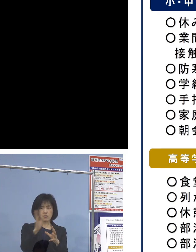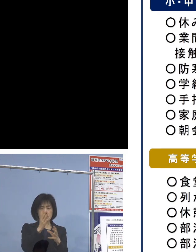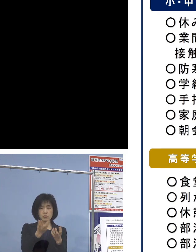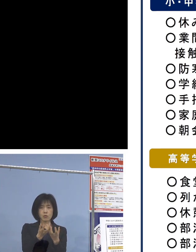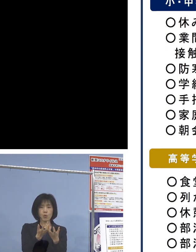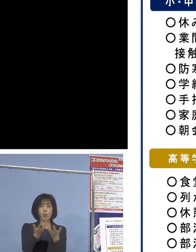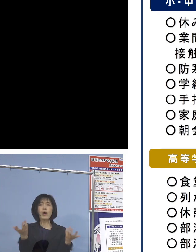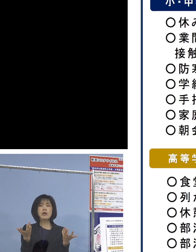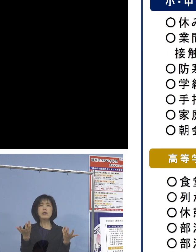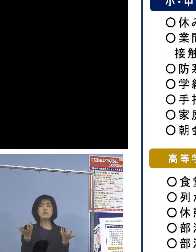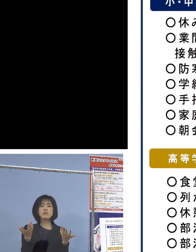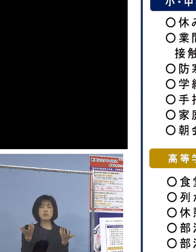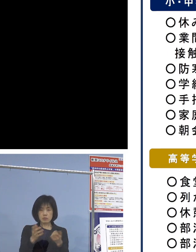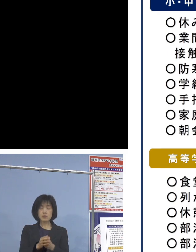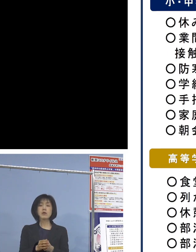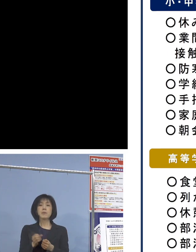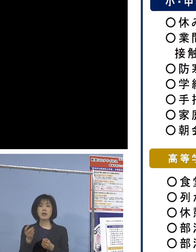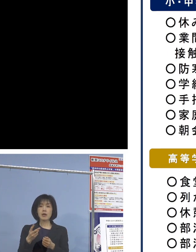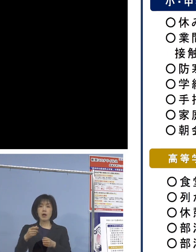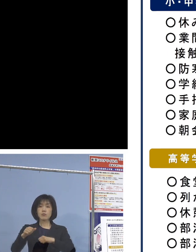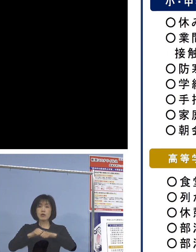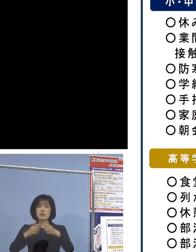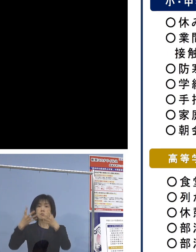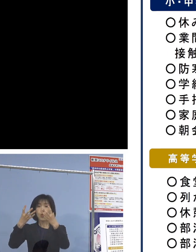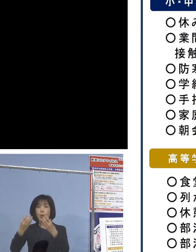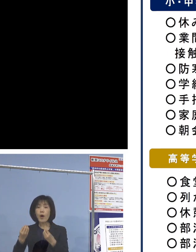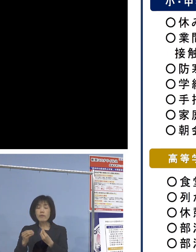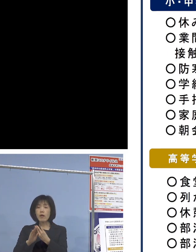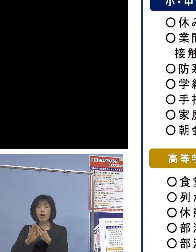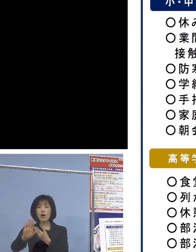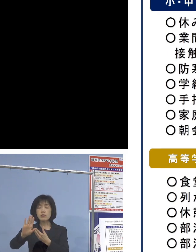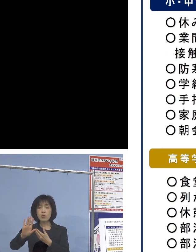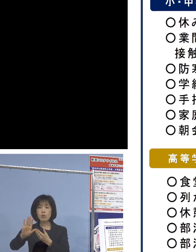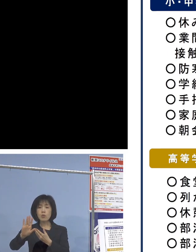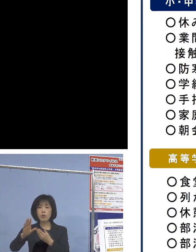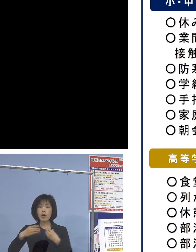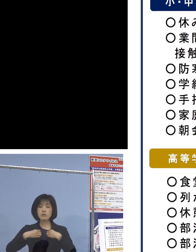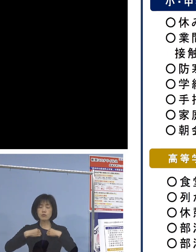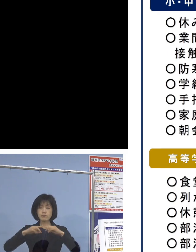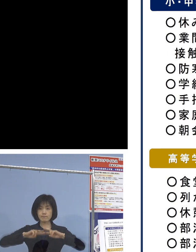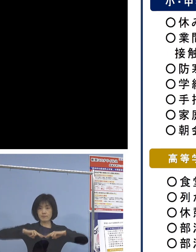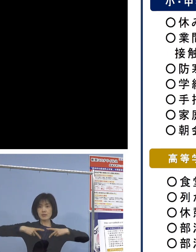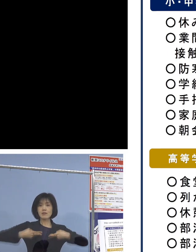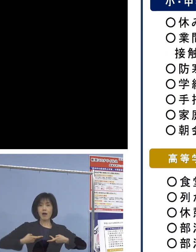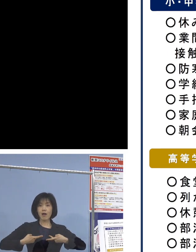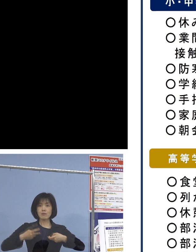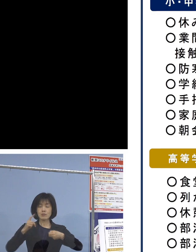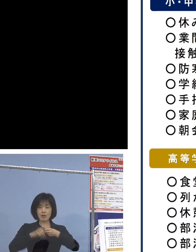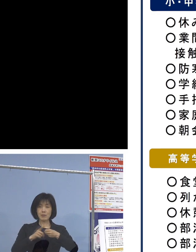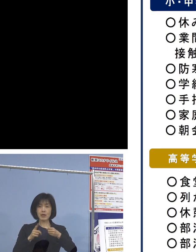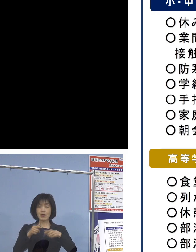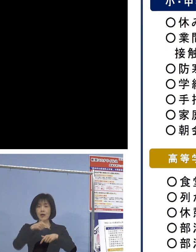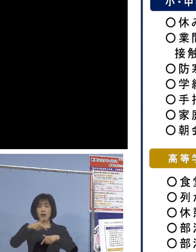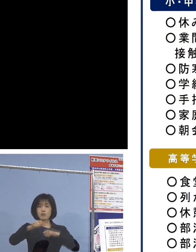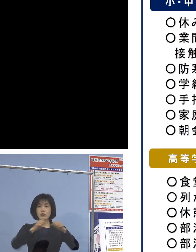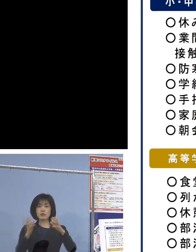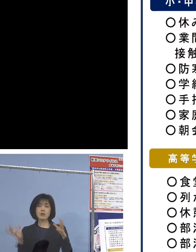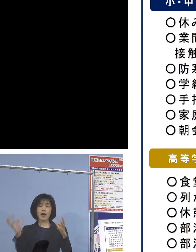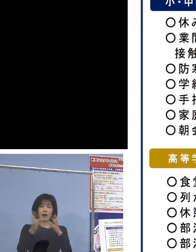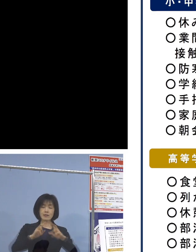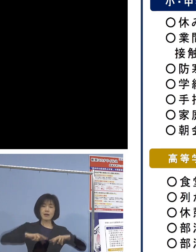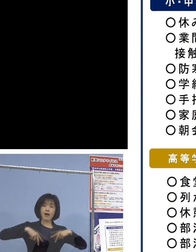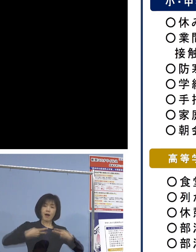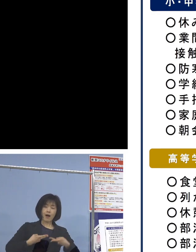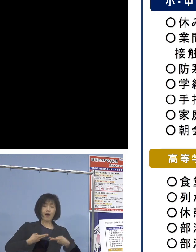また、部活動の終了後に普通だと 更衣室に入って楽しく衣服を脱いだり、着替える